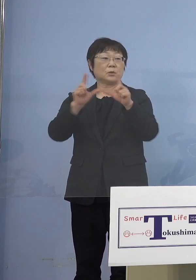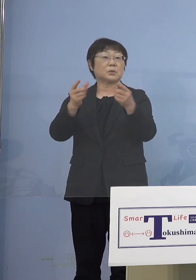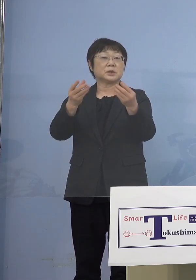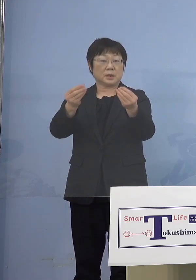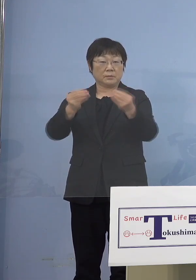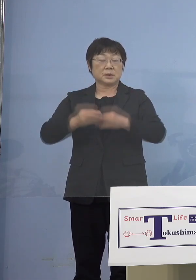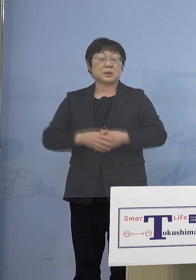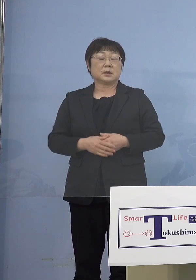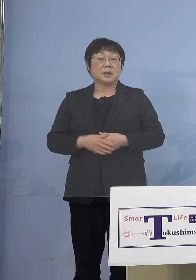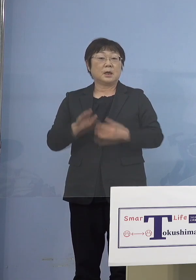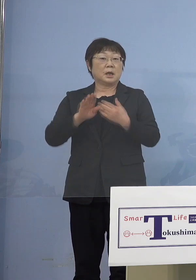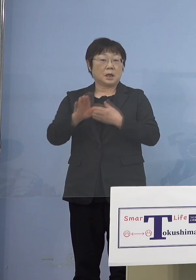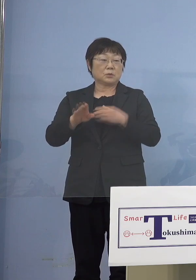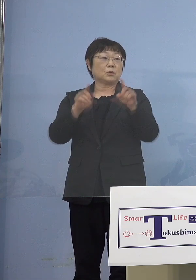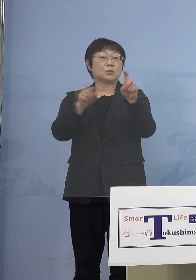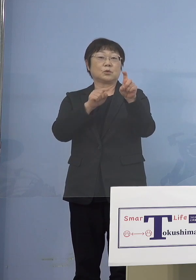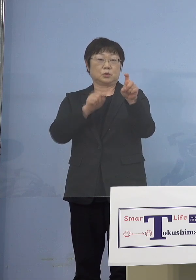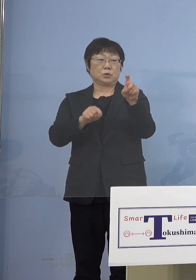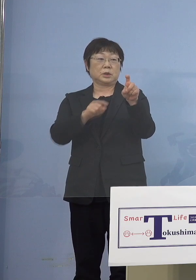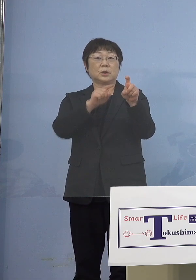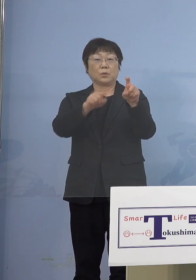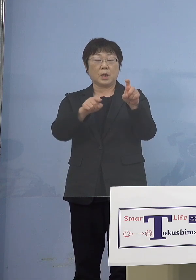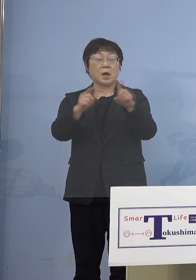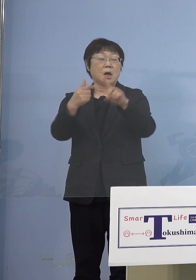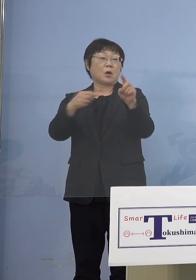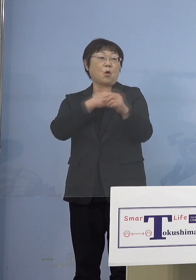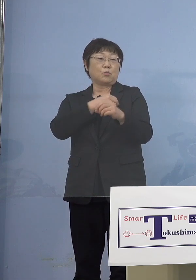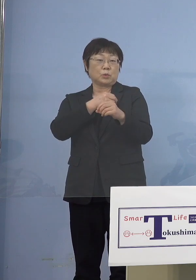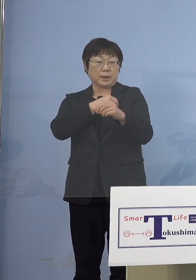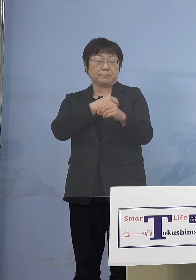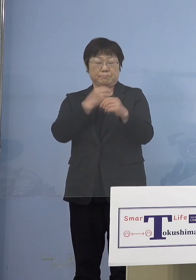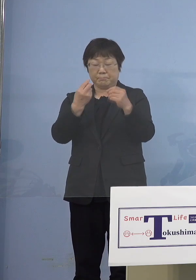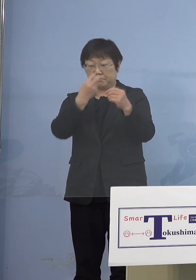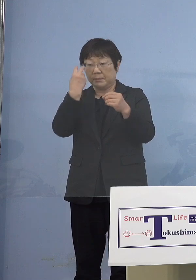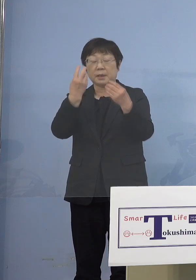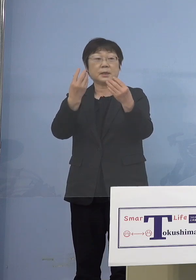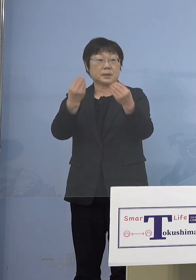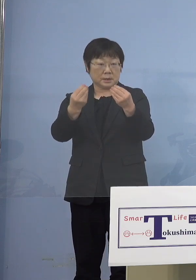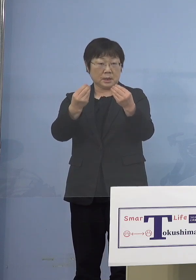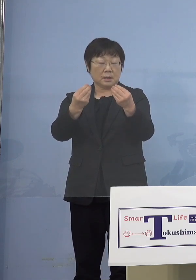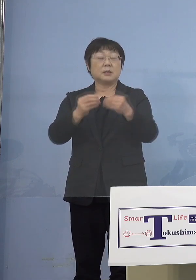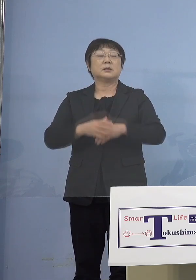あとは10人実は公務員が出ているので それぞれの所属の方から